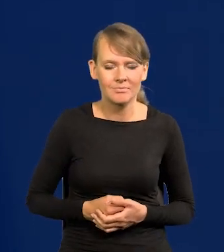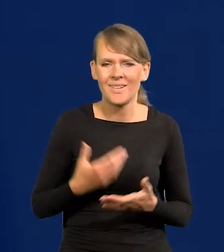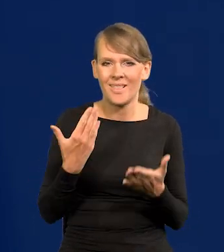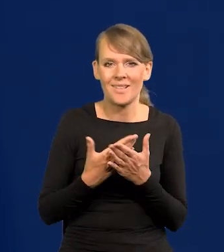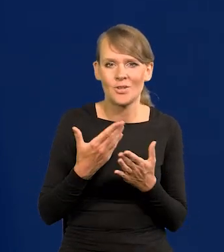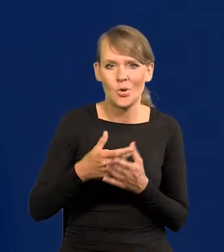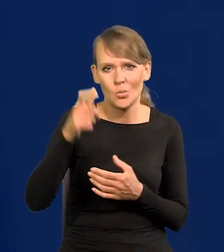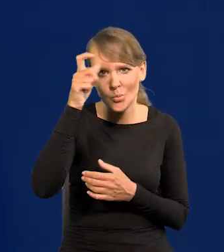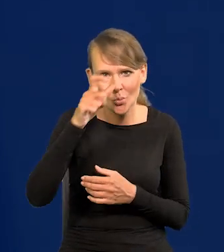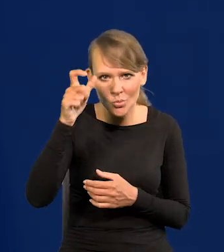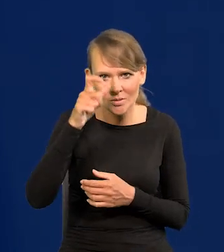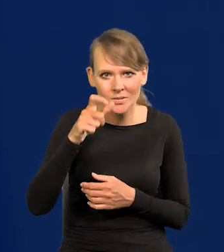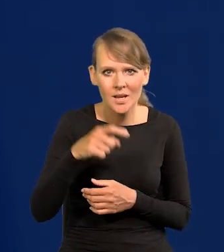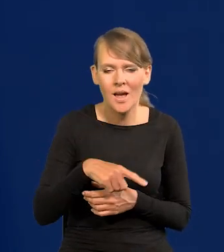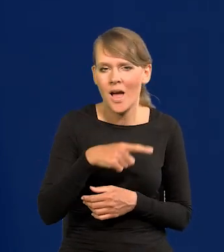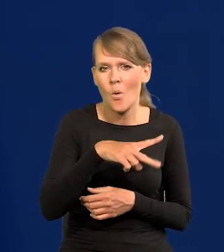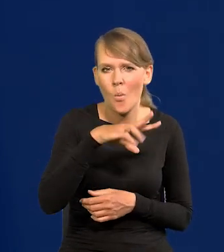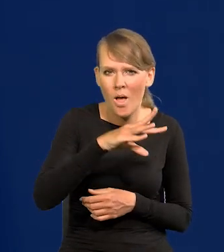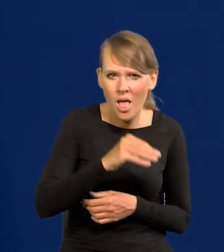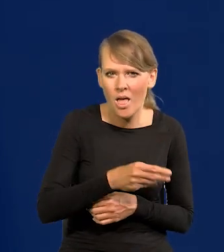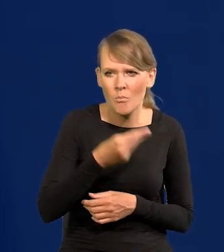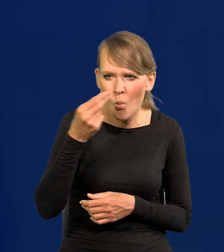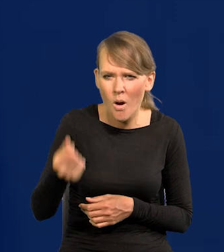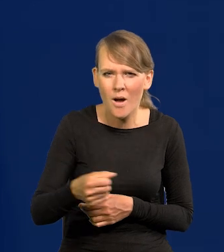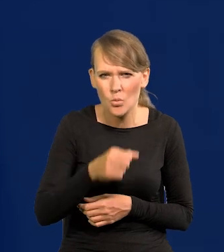Dlaczego Turcji Unia Europejska wypłaciła tyle miliardów za to,